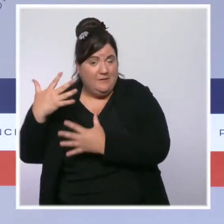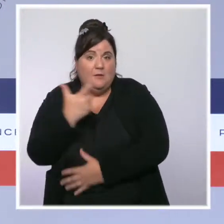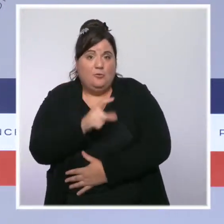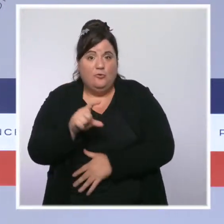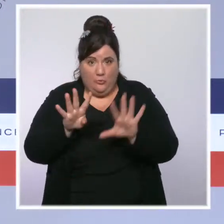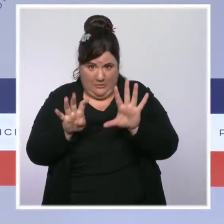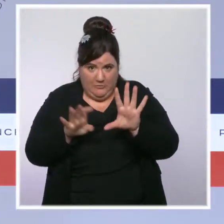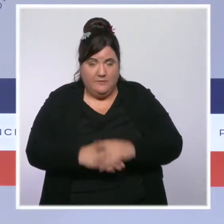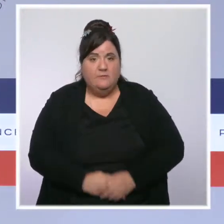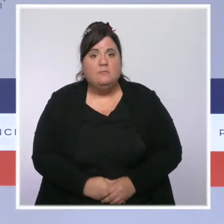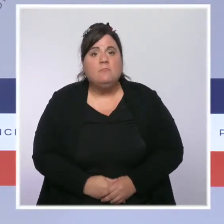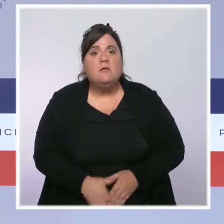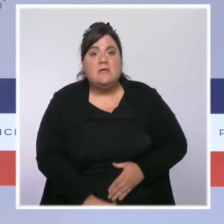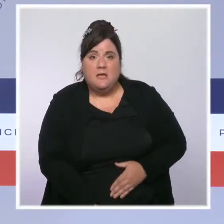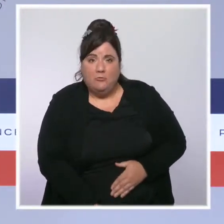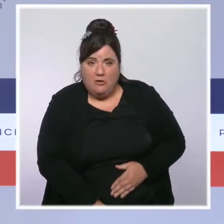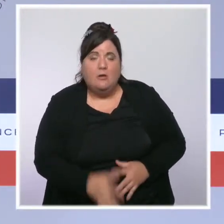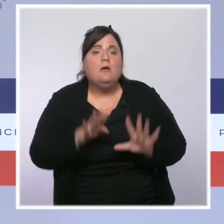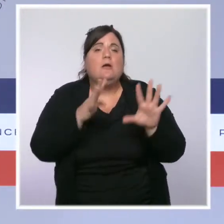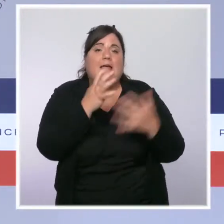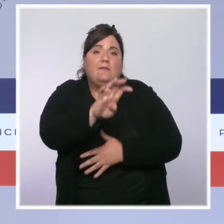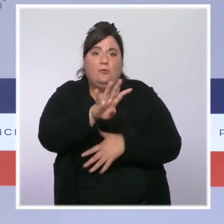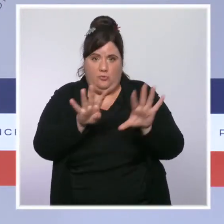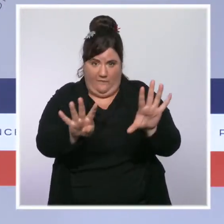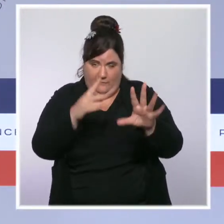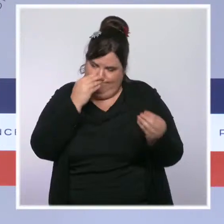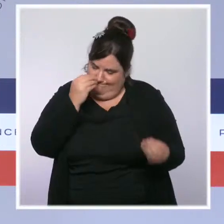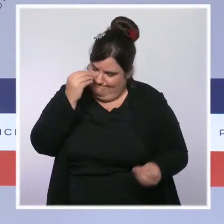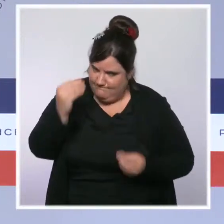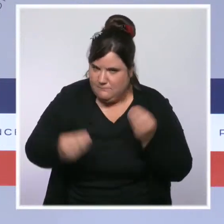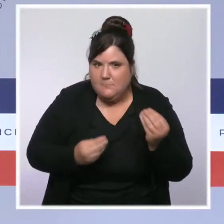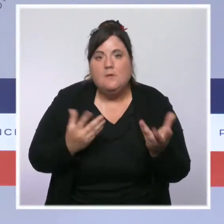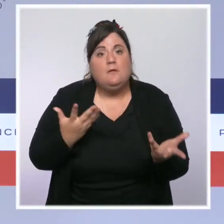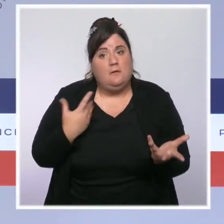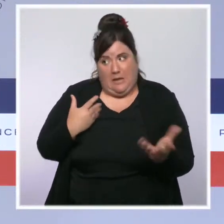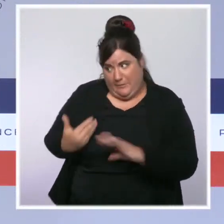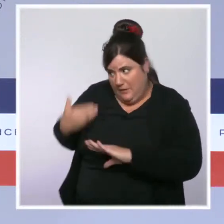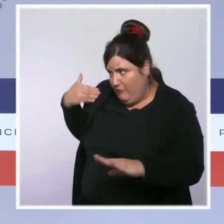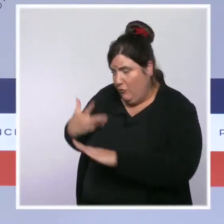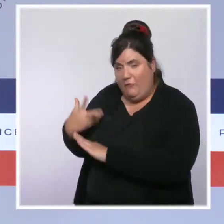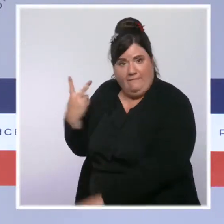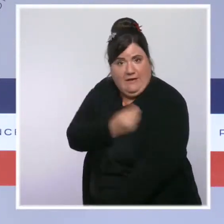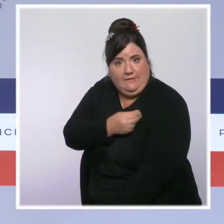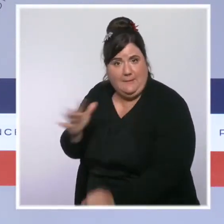Dans les Antilles, l'épidémie qui a fait des ravages du fait de la sous-vaccination est désormais en net reflux.